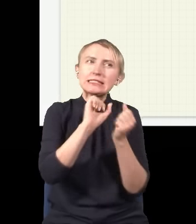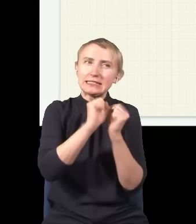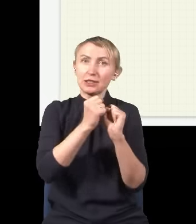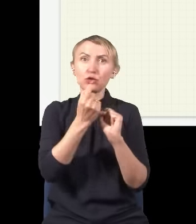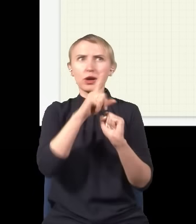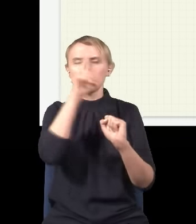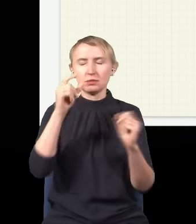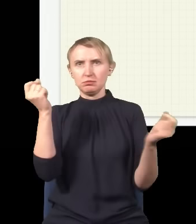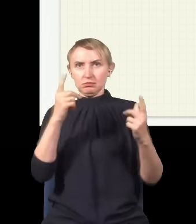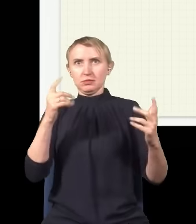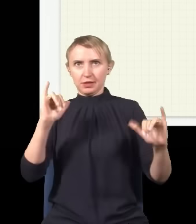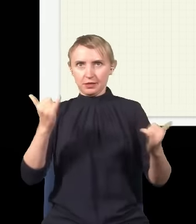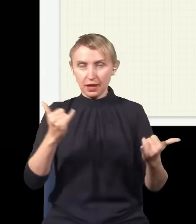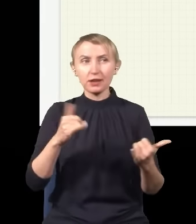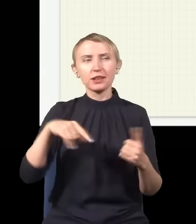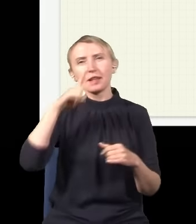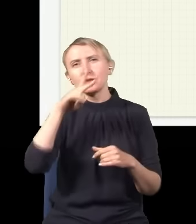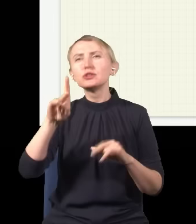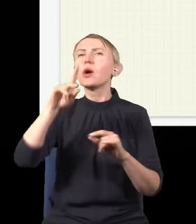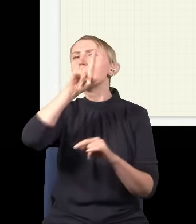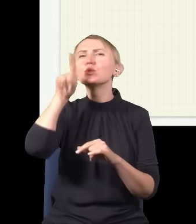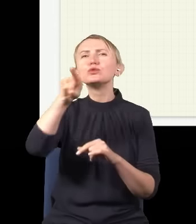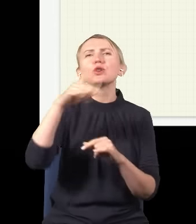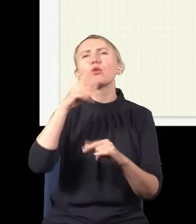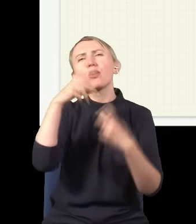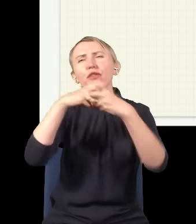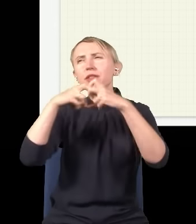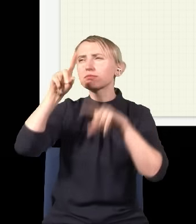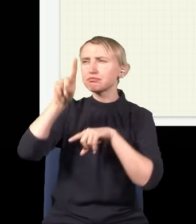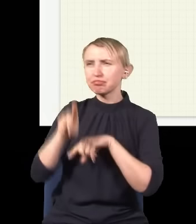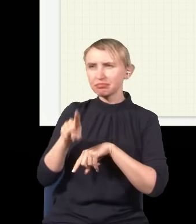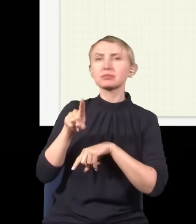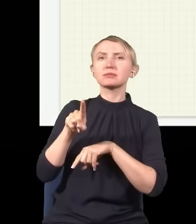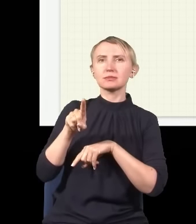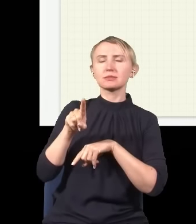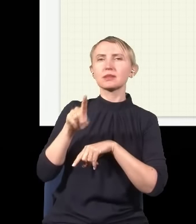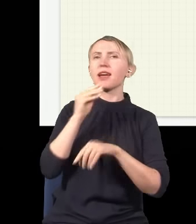Jak patrzyłem, co na ten temat ludzie piszą albo mówią w internecie, to są to w zasadzie niemal zawsze